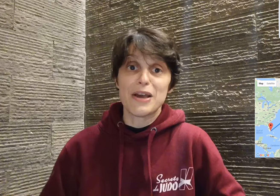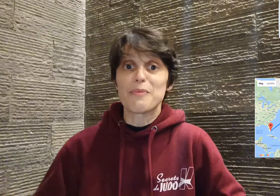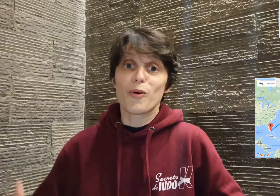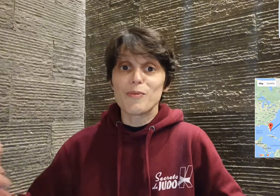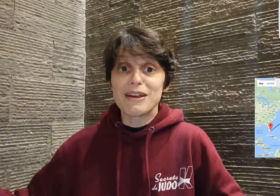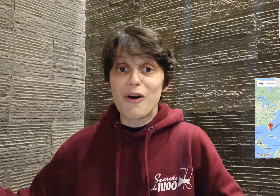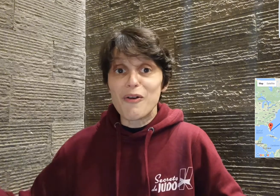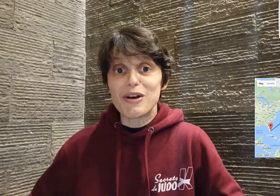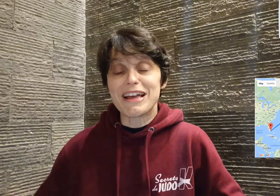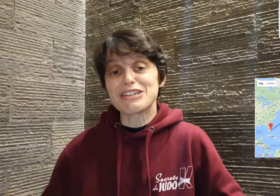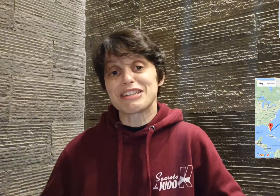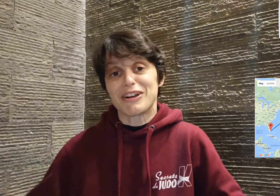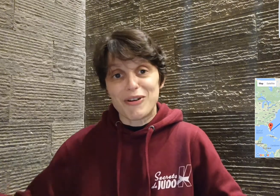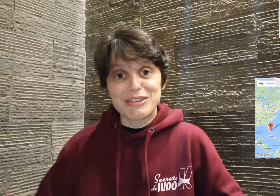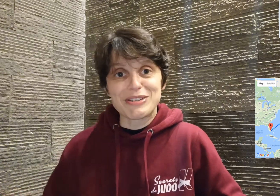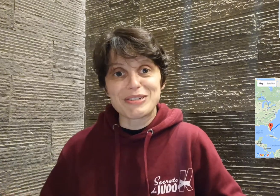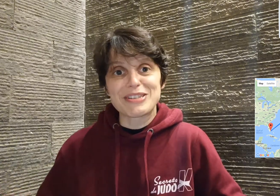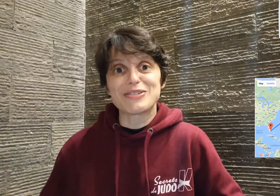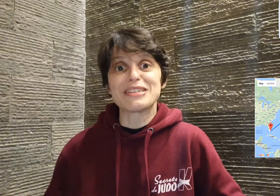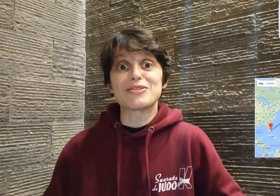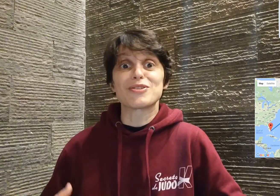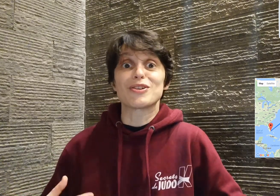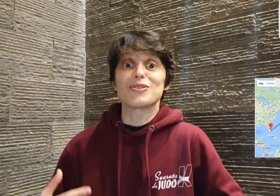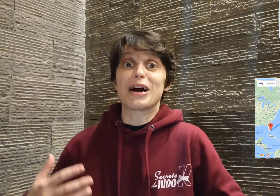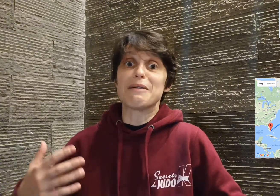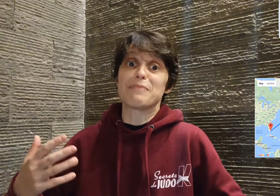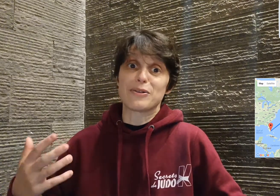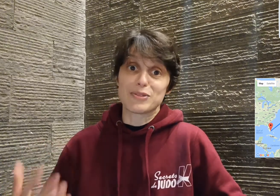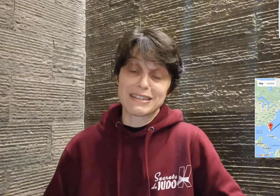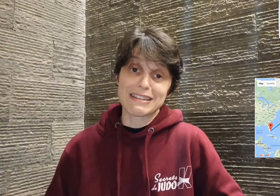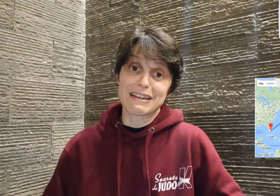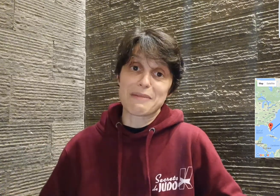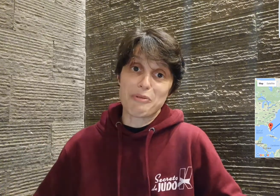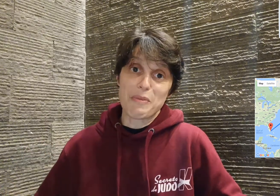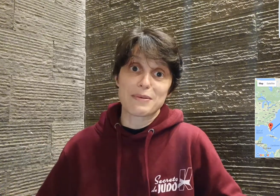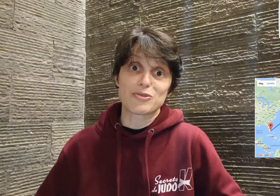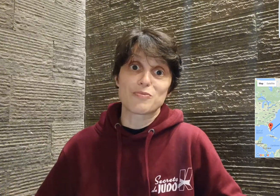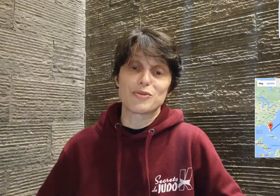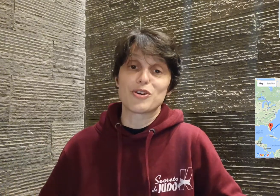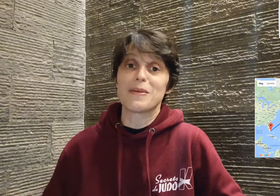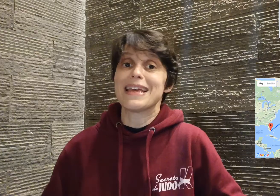premier grand voyage d'un grand adolescent, qui se soldera par le titre la première marche du podium.